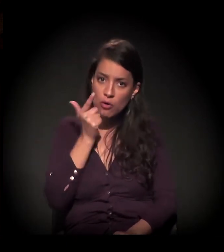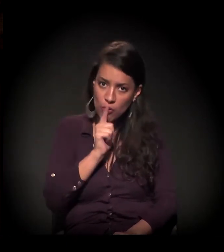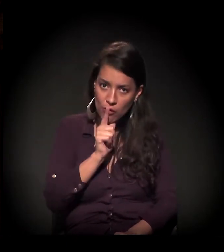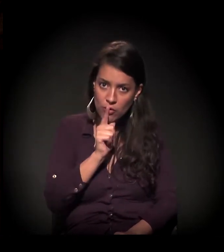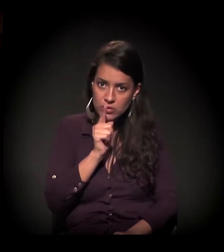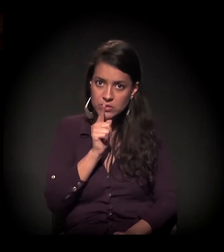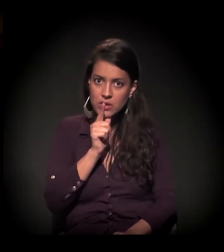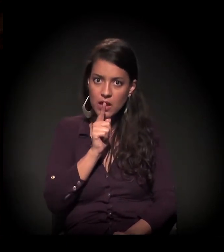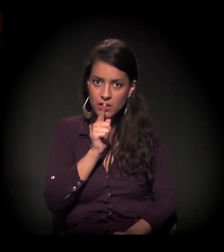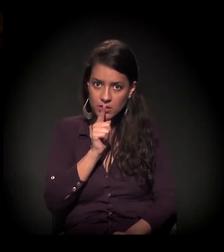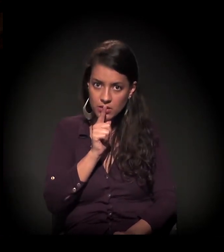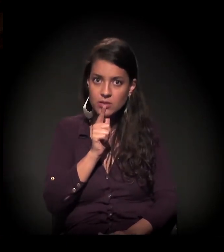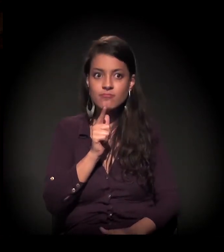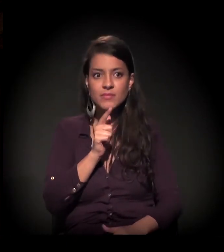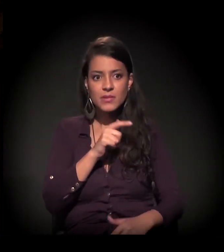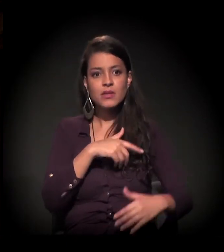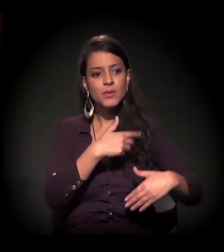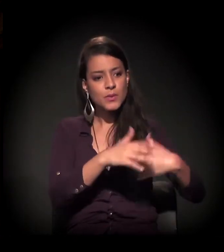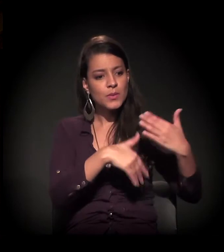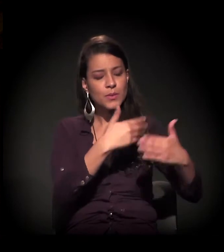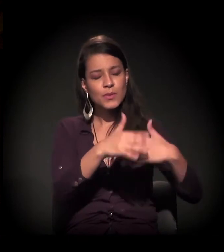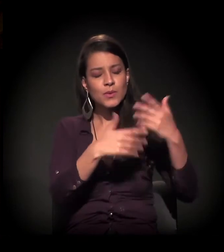que é extremamente difícil de se chegar,